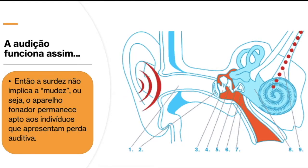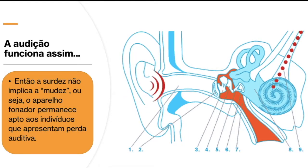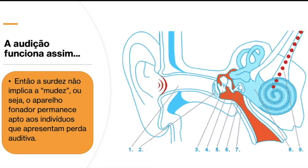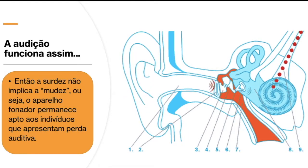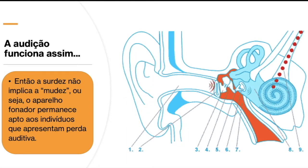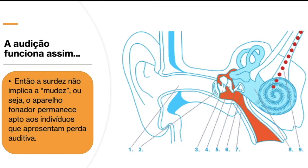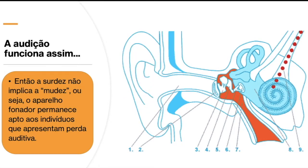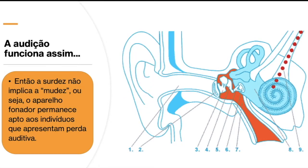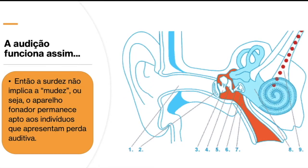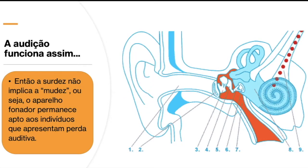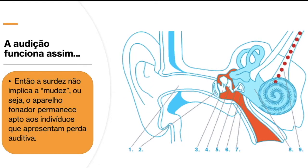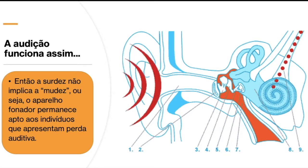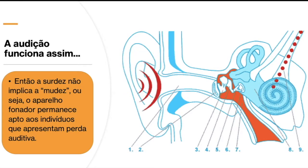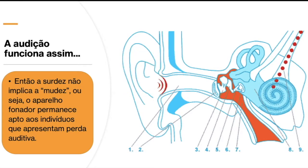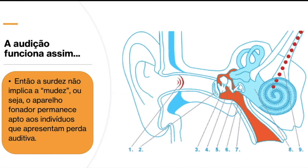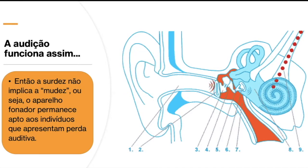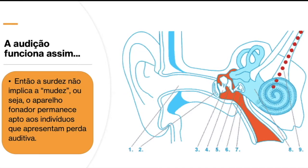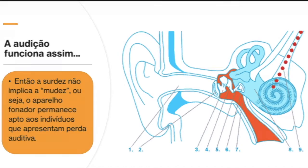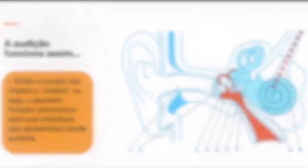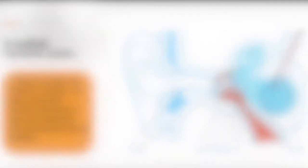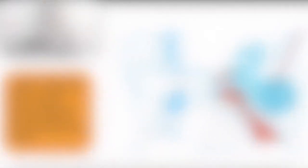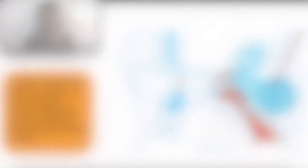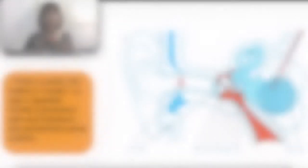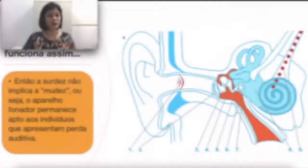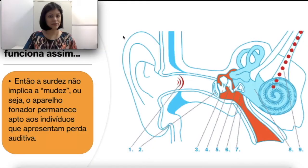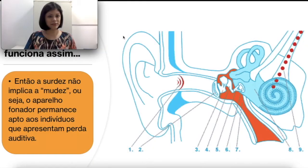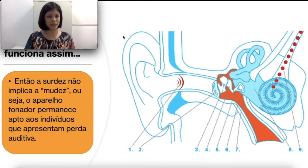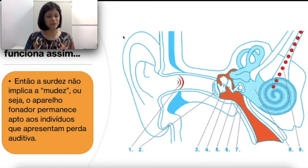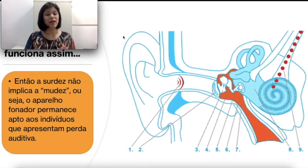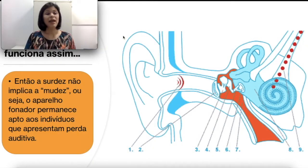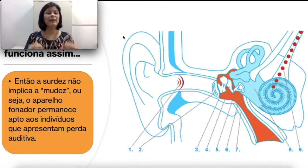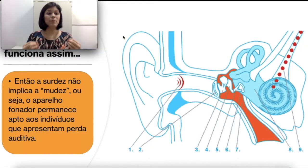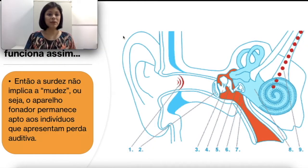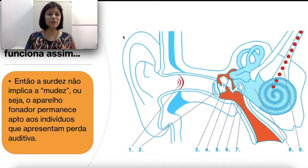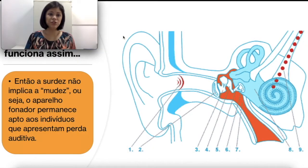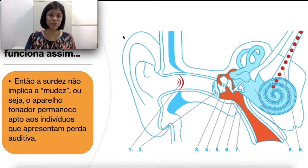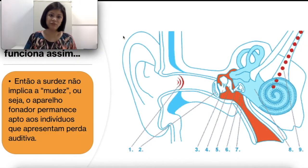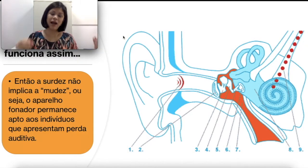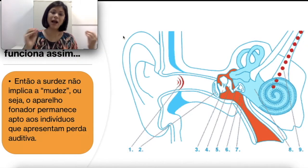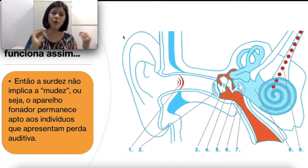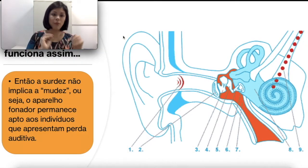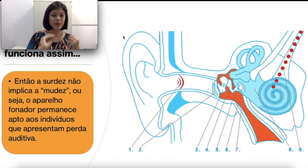aos indivíduos que apresentam perdas auditivas. O que quer dizer é que a perna auditiva acomete